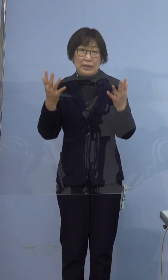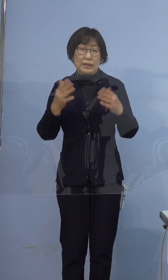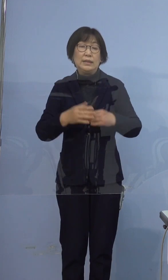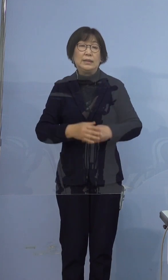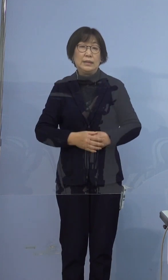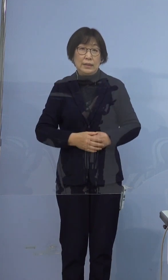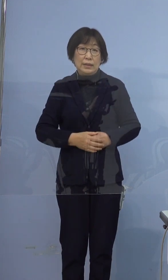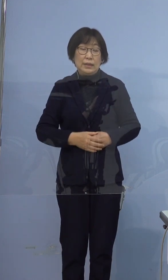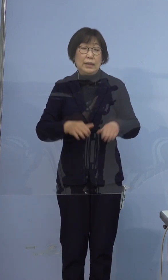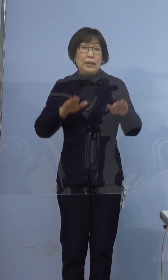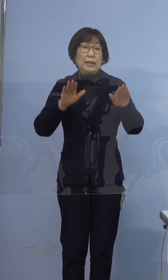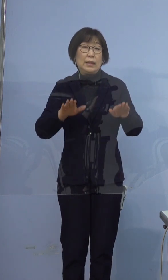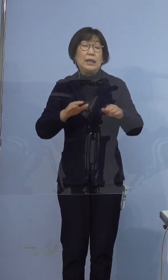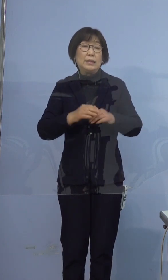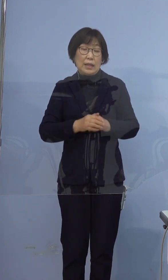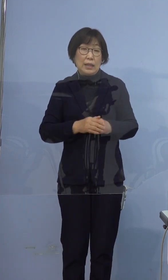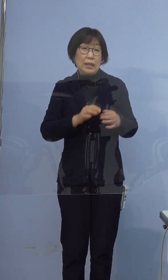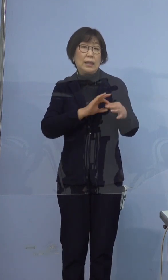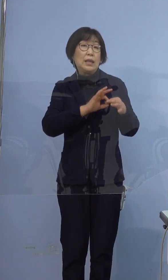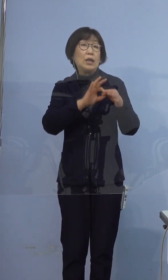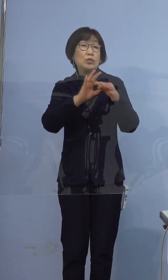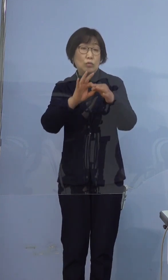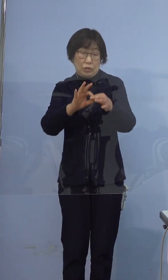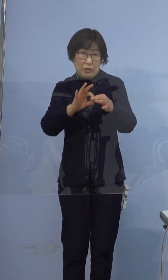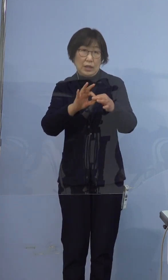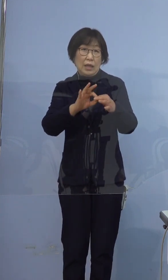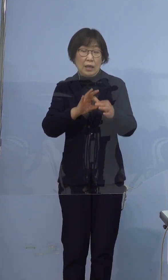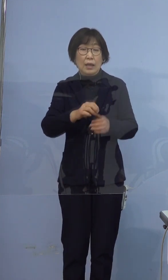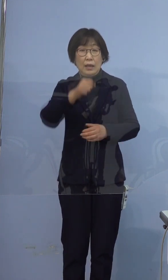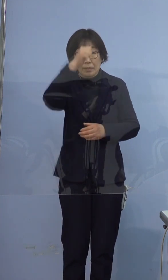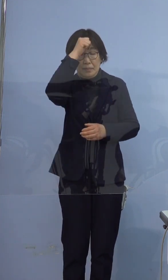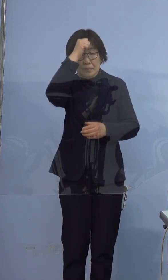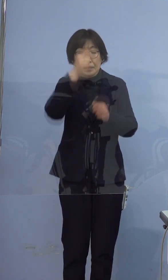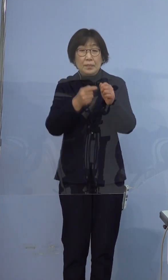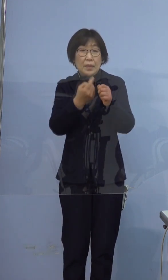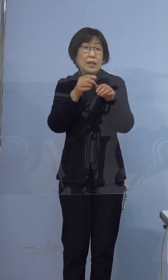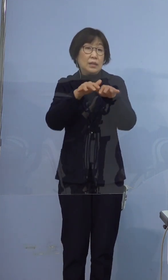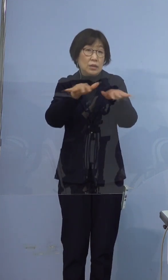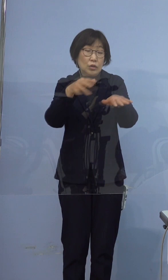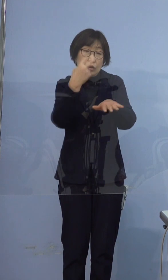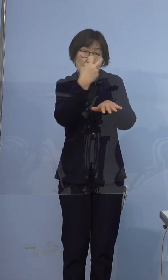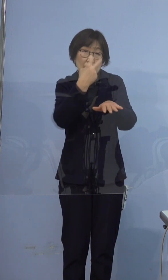なお現在継続して積極的疫学調査を 実施しているところでございます